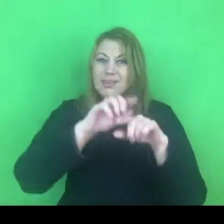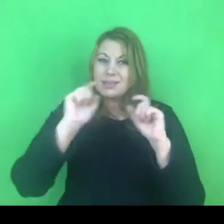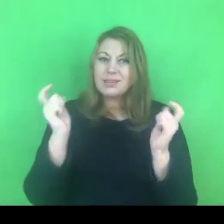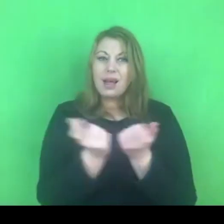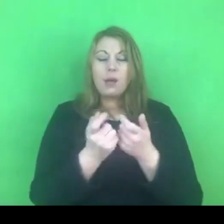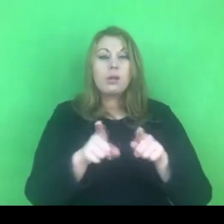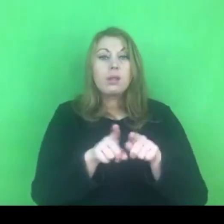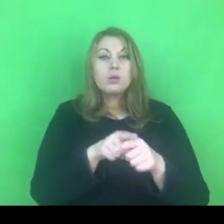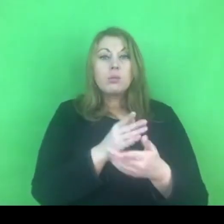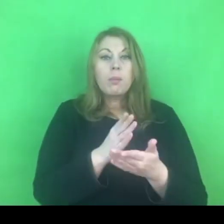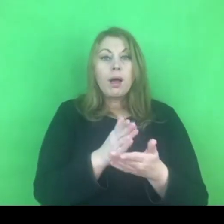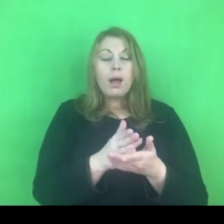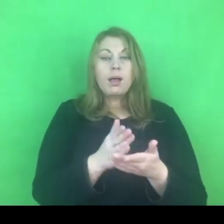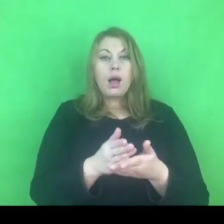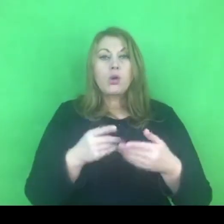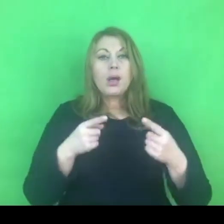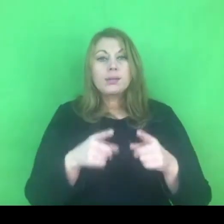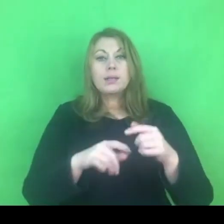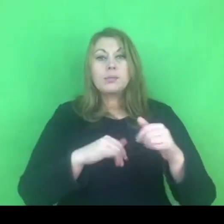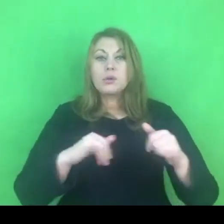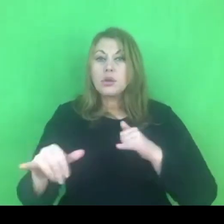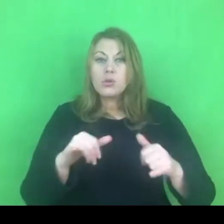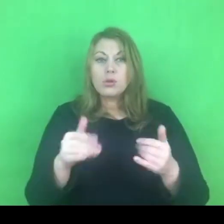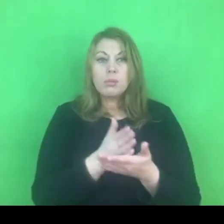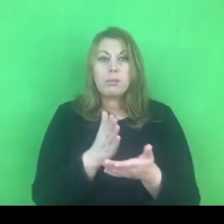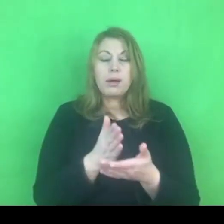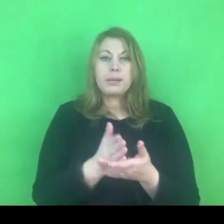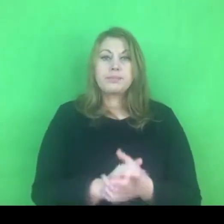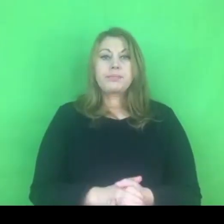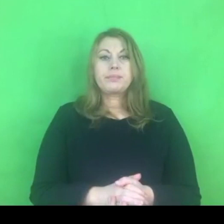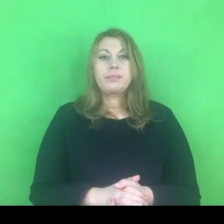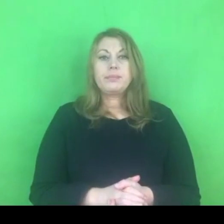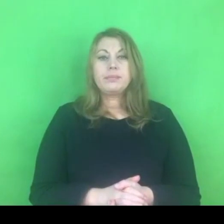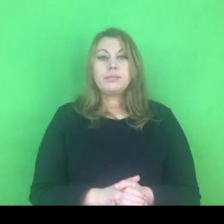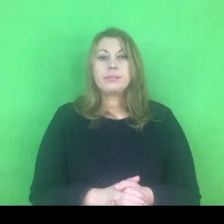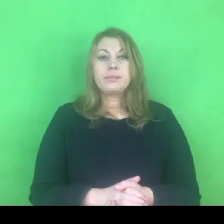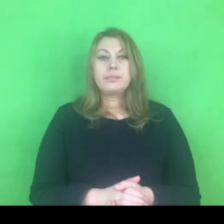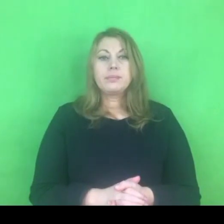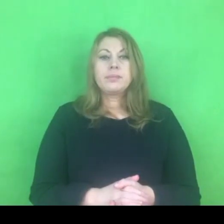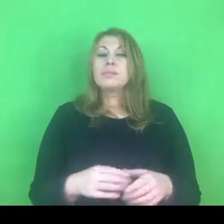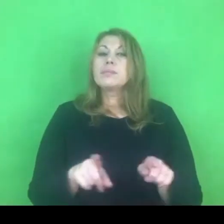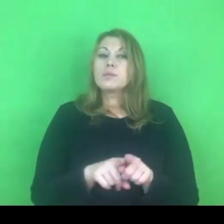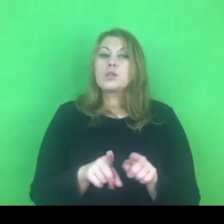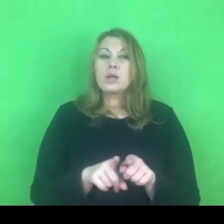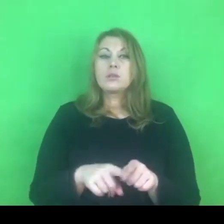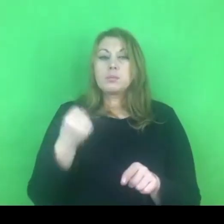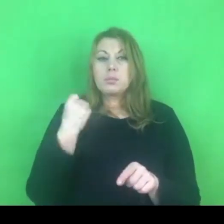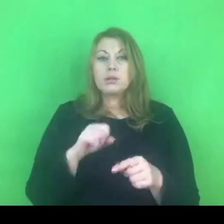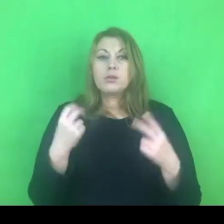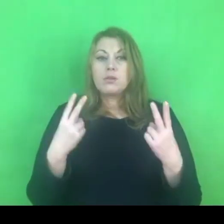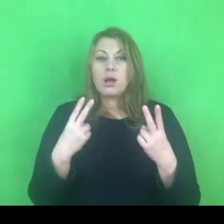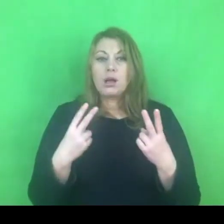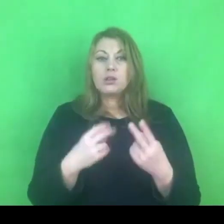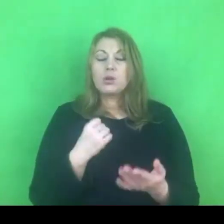Oprócz tego, a właściwie może powinnam powiedzieć, że najważniejszym wątkiem, tak czuję teraz jak mówię do Państwa